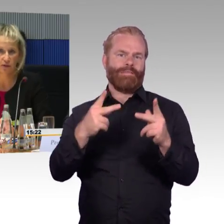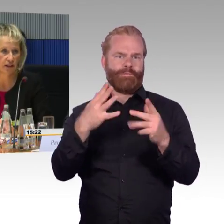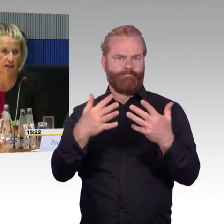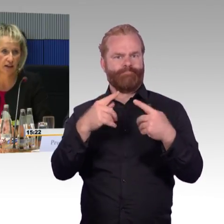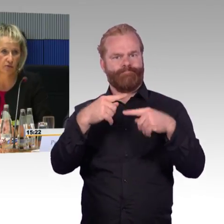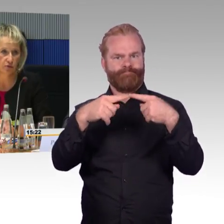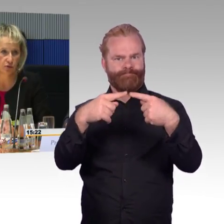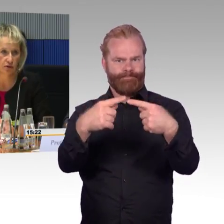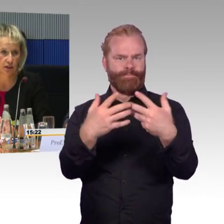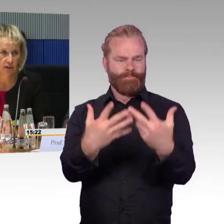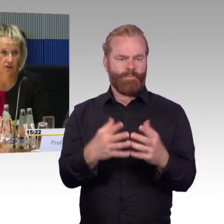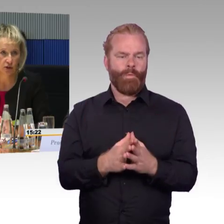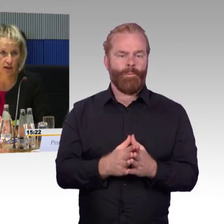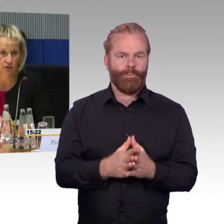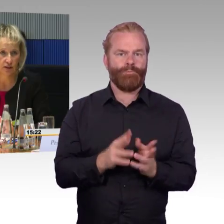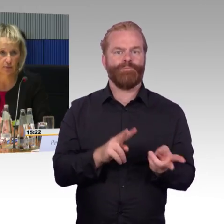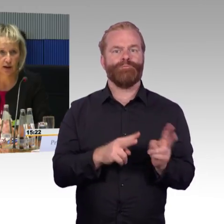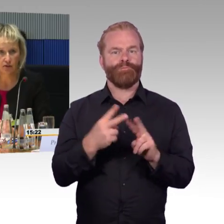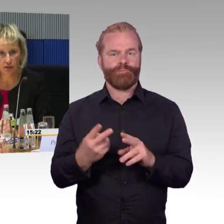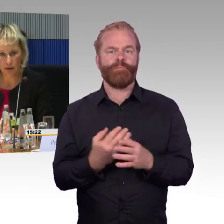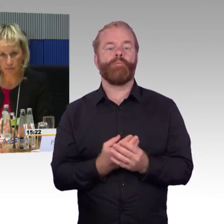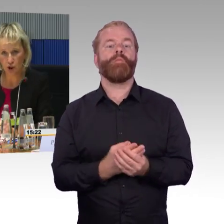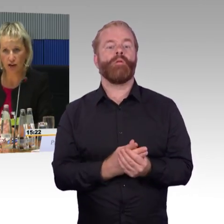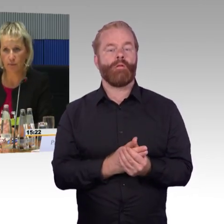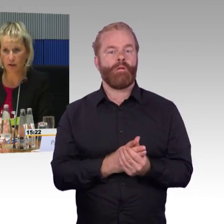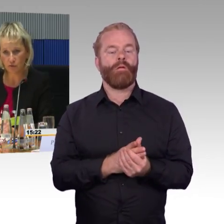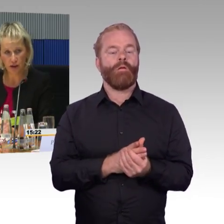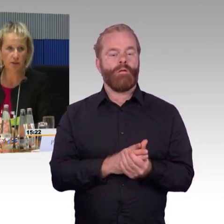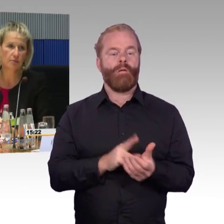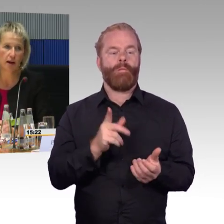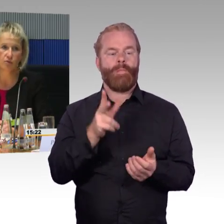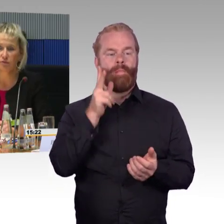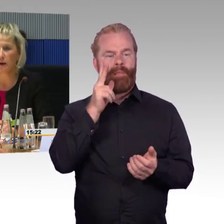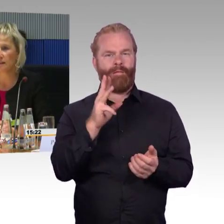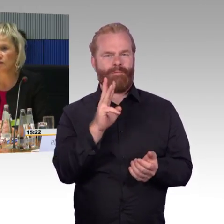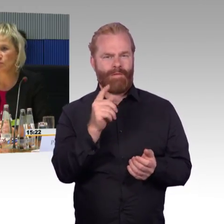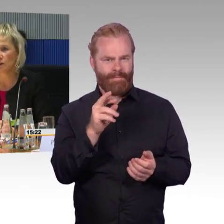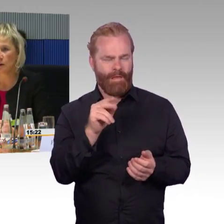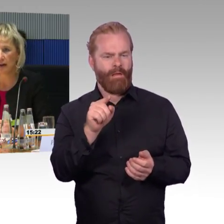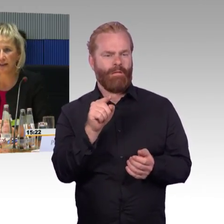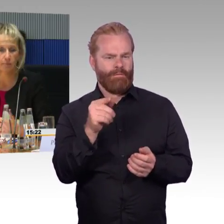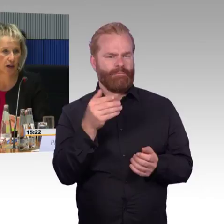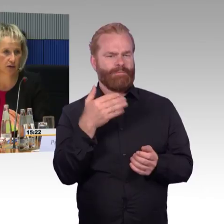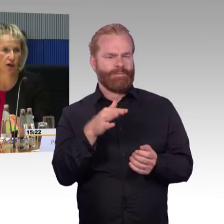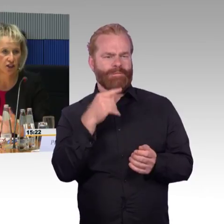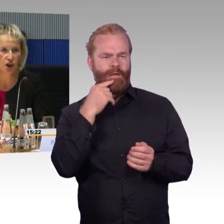und auch die Funktionsfähigkeit der Aufzüge ist dort nachvollziehbar. Also dass man zum Beispiel, dass man am Startbahnhof und am Zielbahnhof beides eingeben kann,